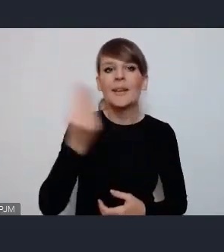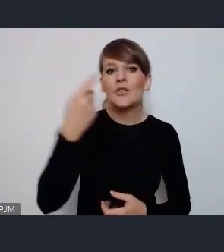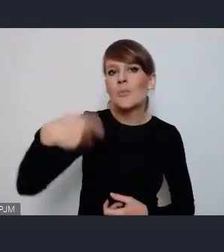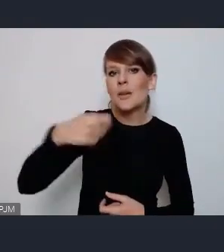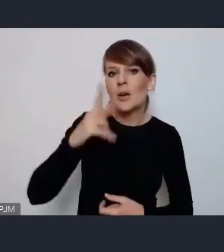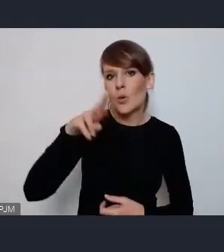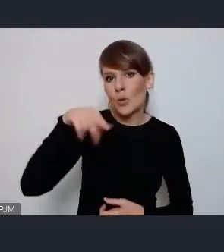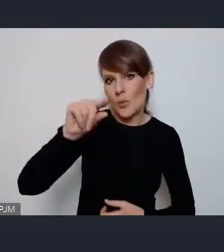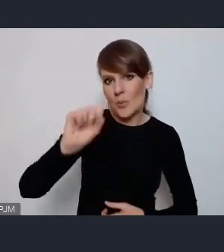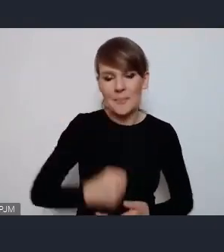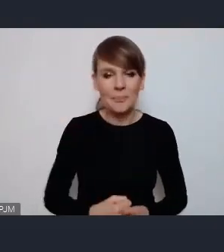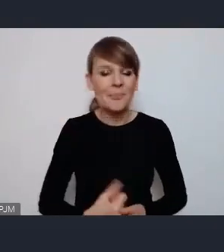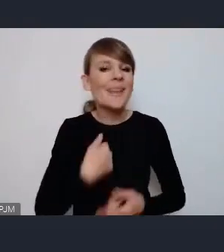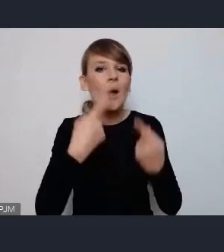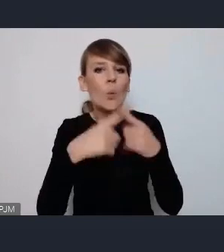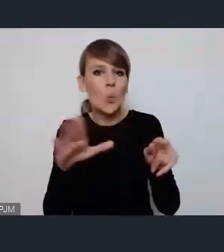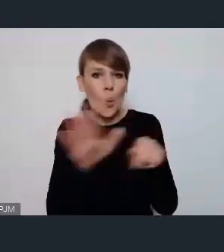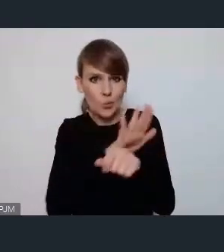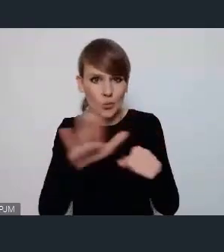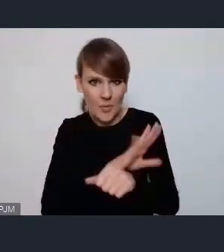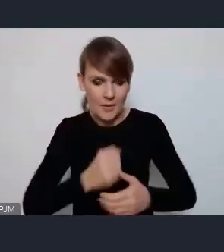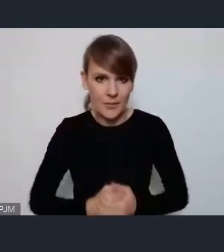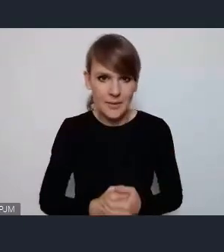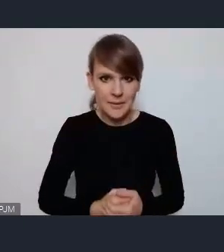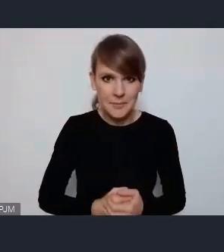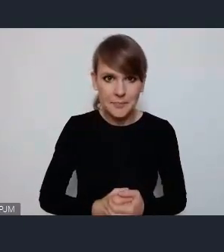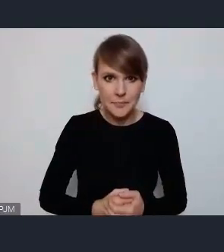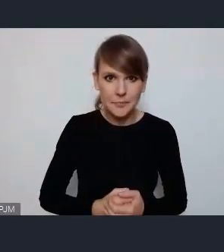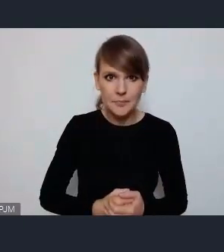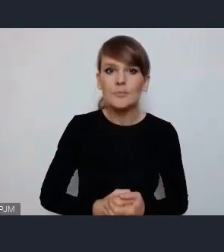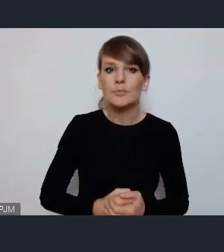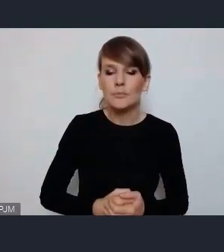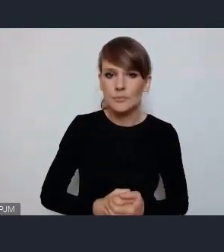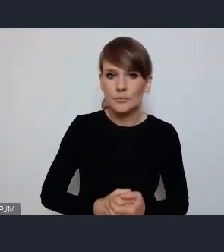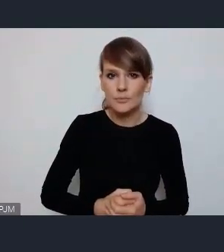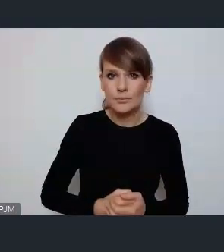Ja jeszcze krótko uzupełnię bo poza tą strefą Blue Zone, która jest